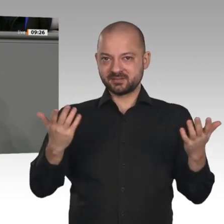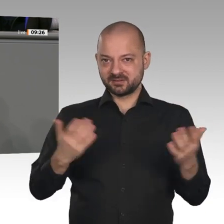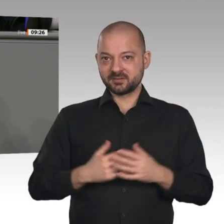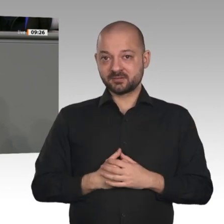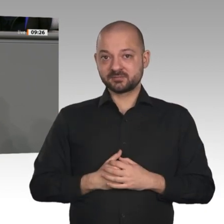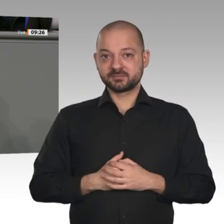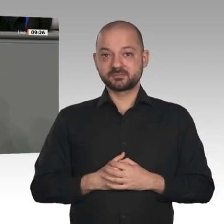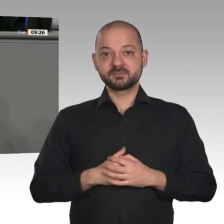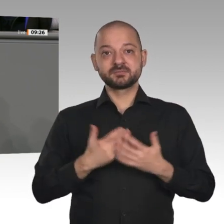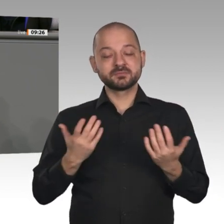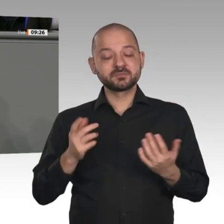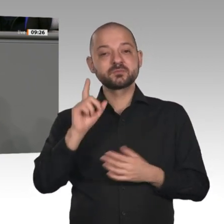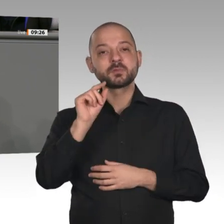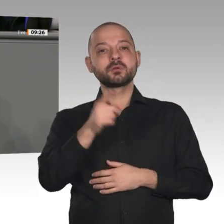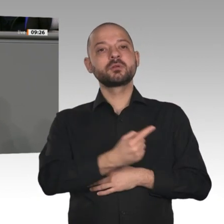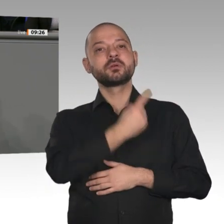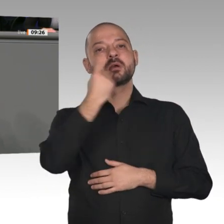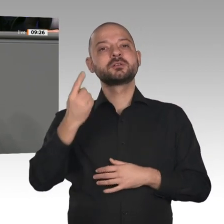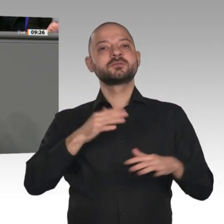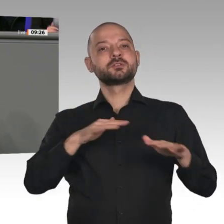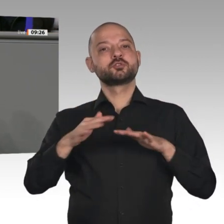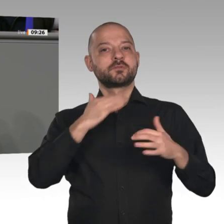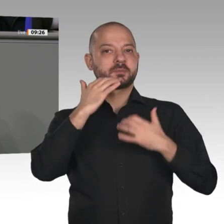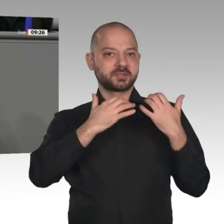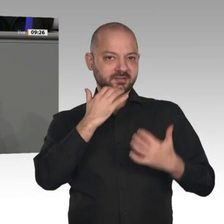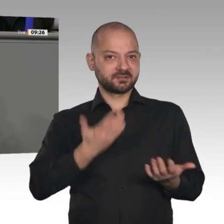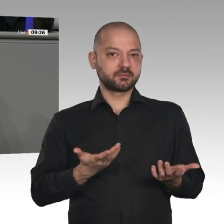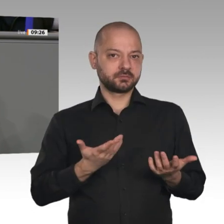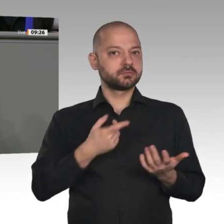Deutschland“ hier in den Bundestag einbringen: die vollständige Abschaffung des Soli,